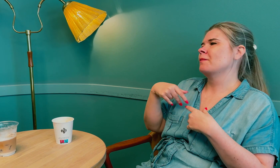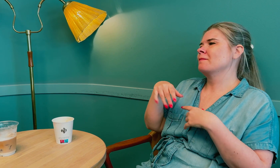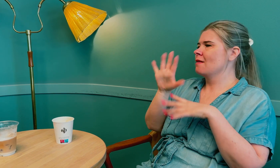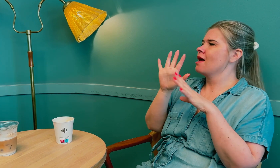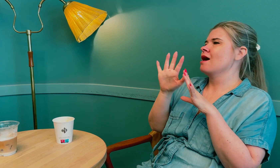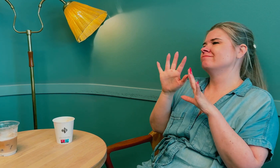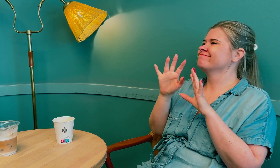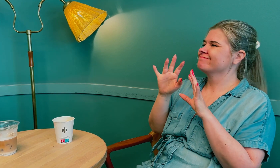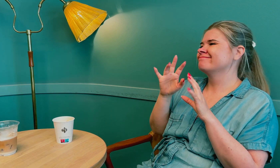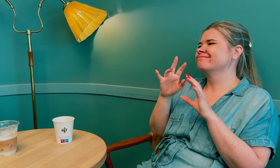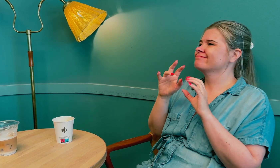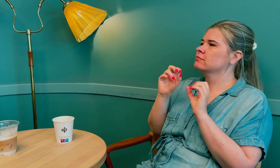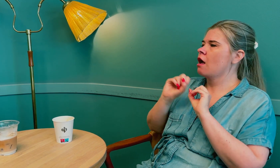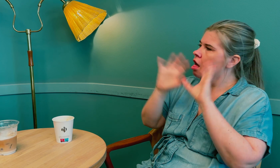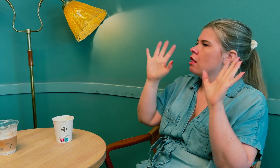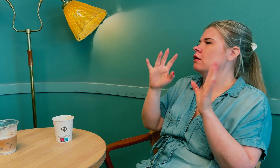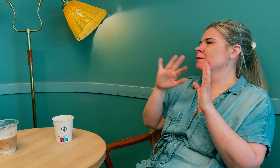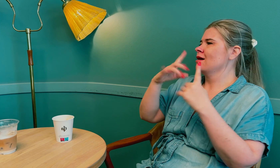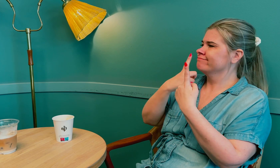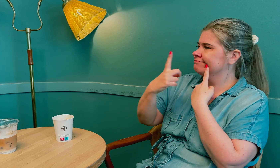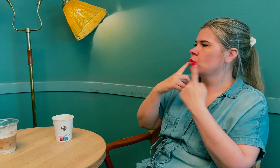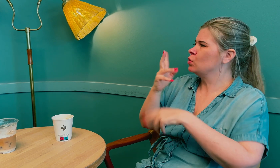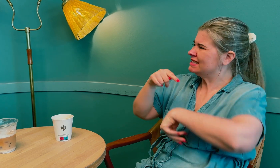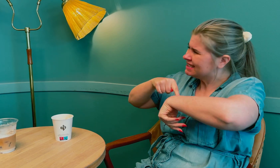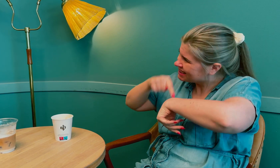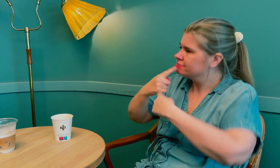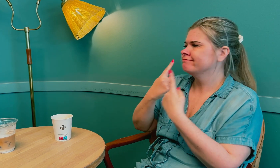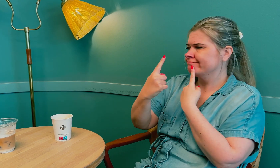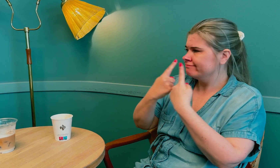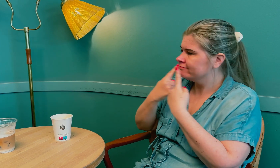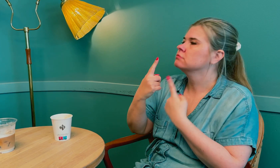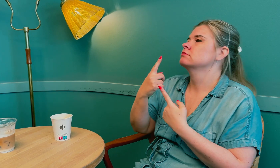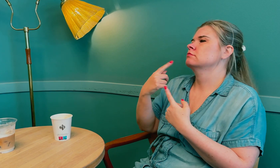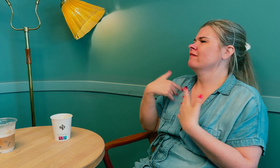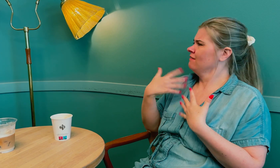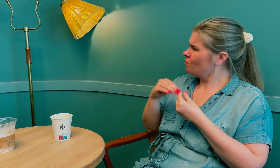Jeg ville prøve å få mer klar samtale og bruke tid på å snakke.